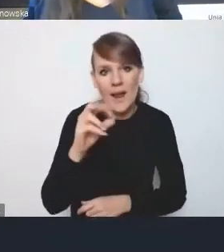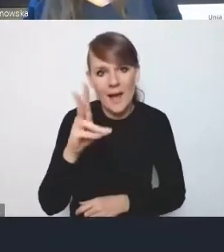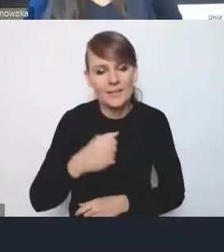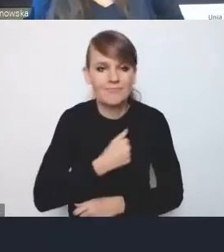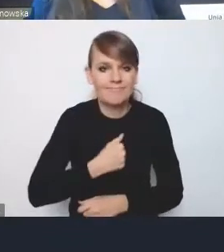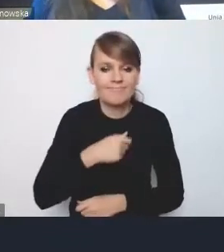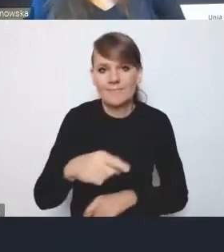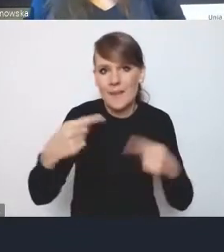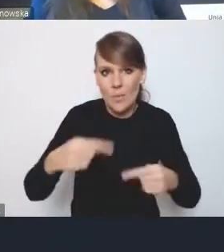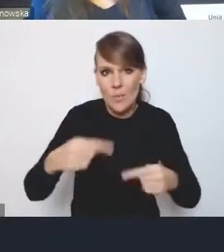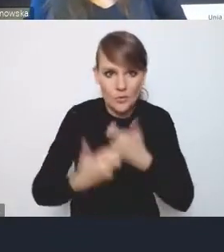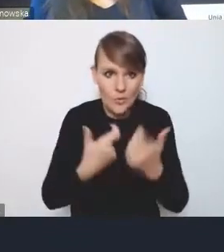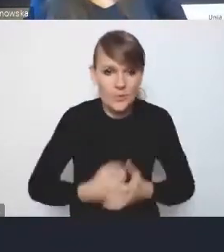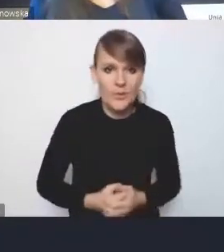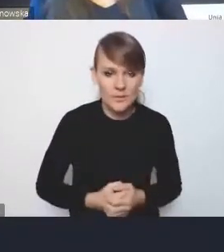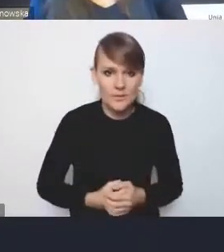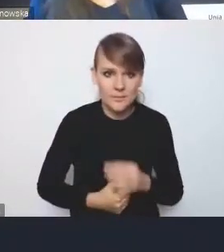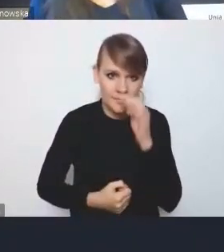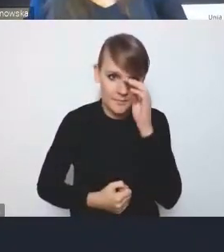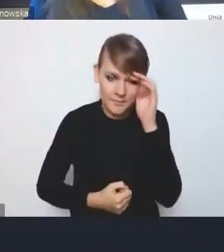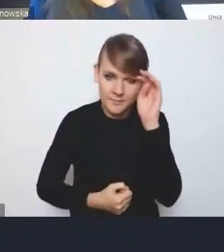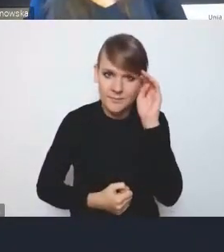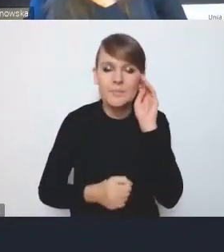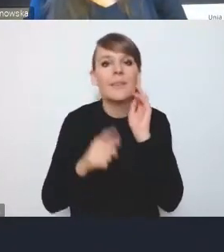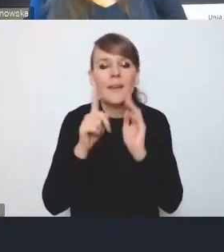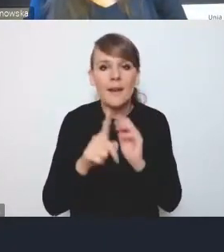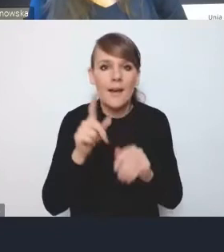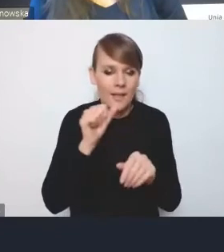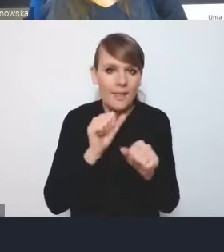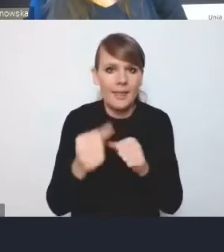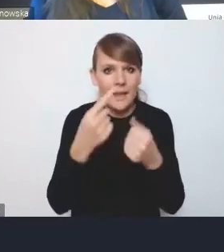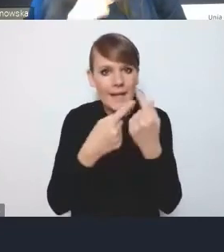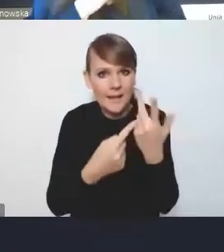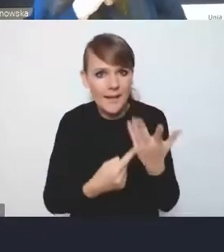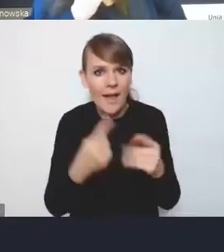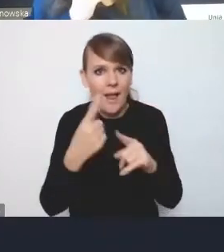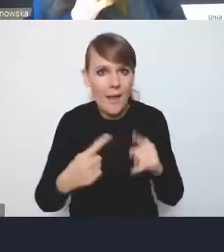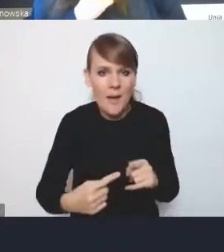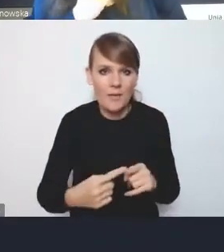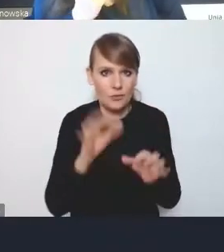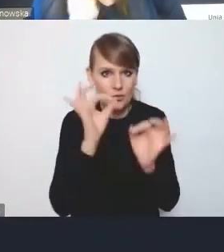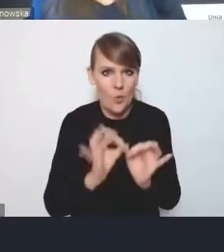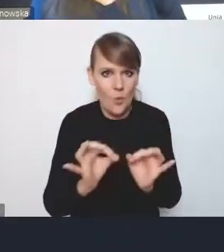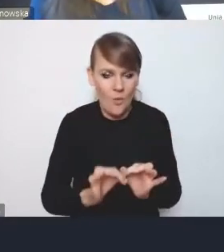ale jednak pewne elementy zostały uszczegółowione. Z tym że musimy pamiętać, że po pierwsze,